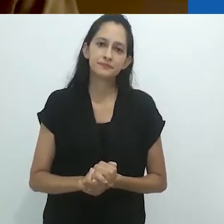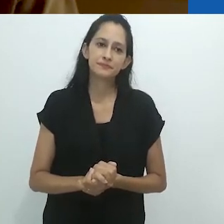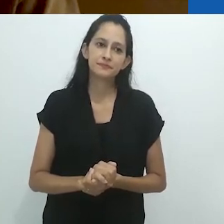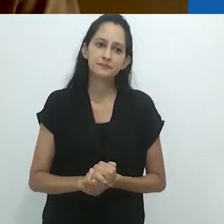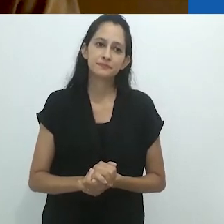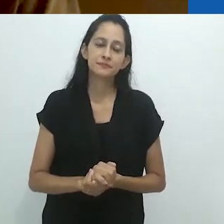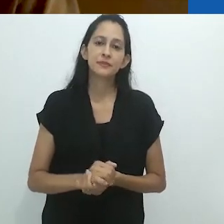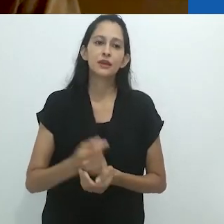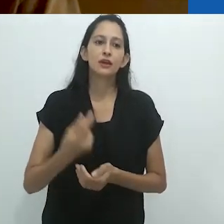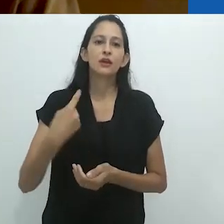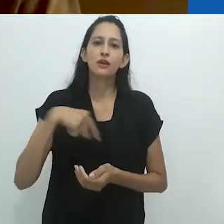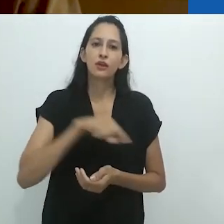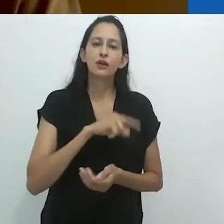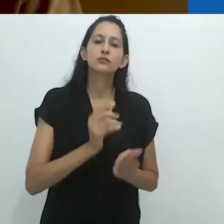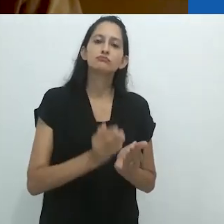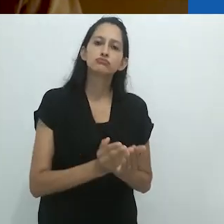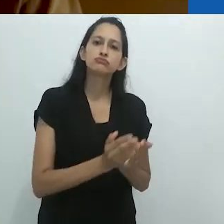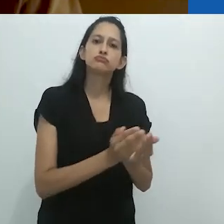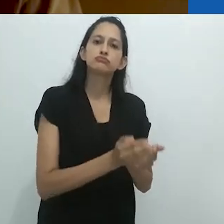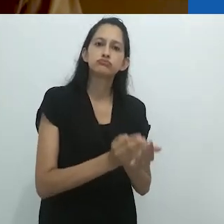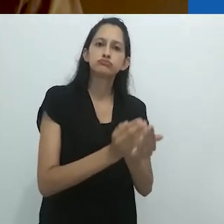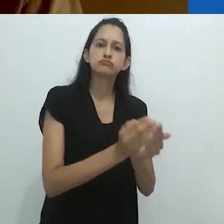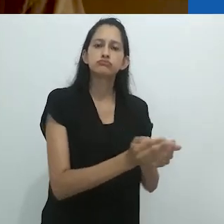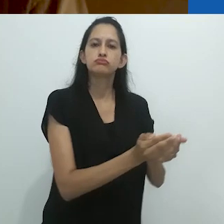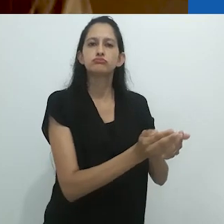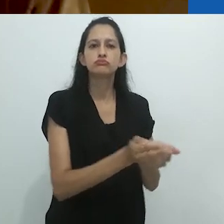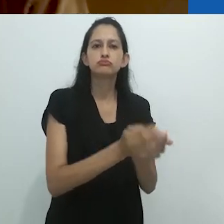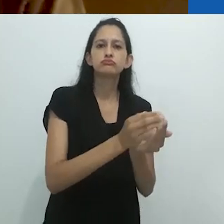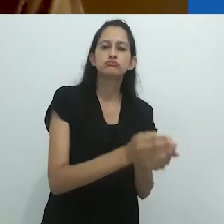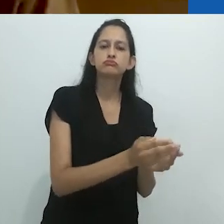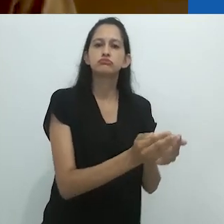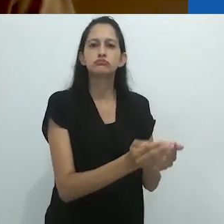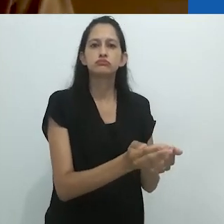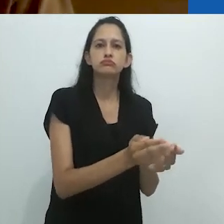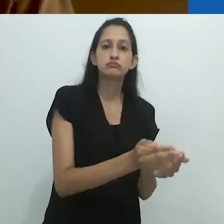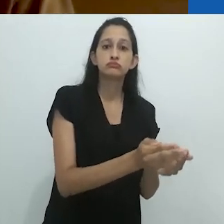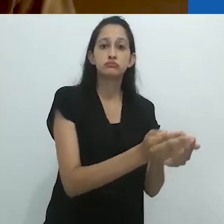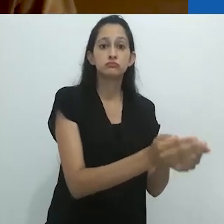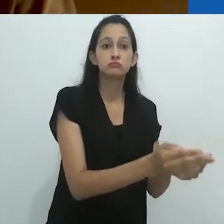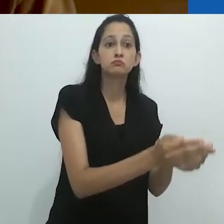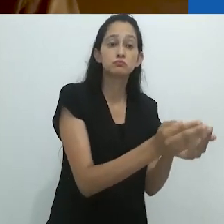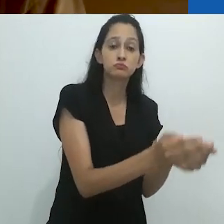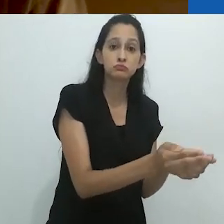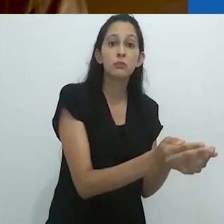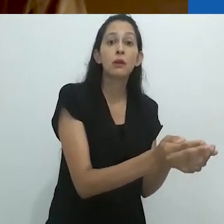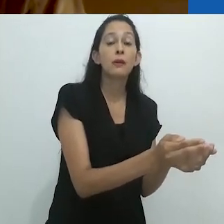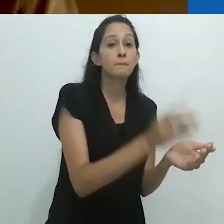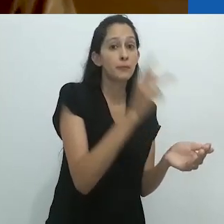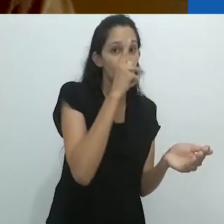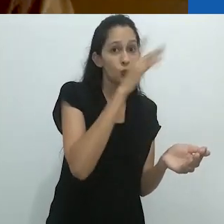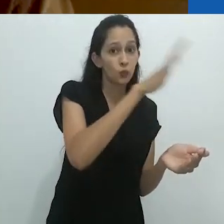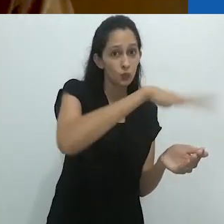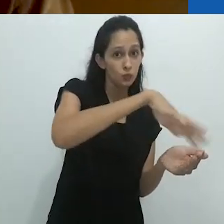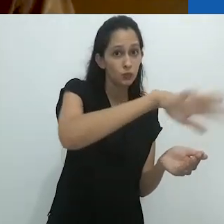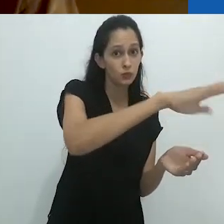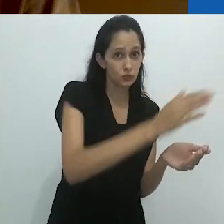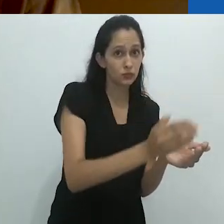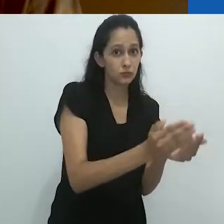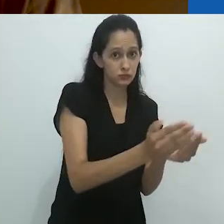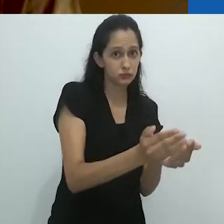Nós paramos no Oceano Pacífico peruano, já que ele nunca tinha visto um oceano.